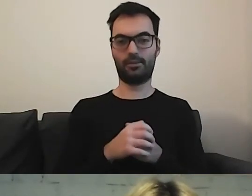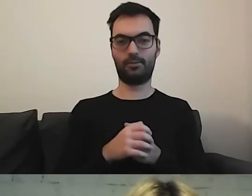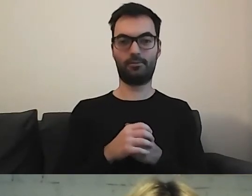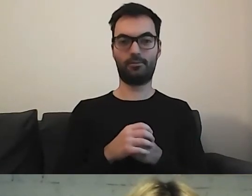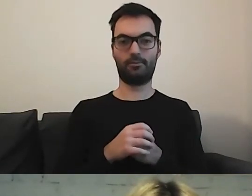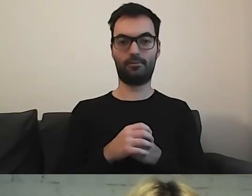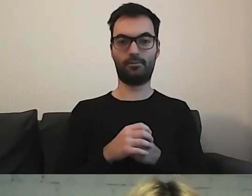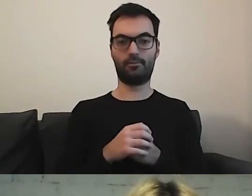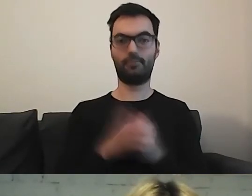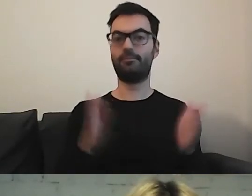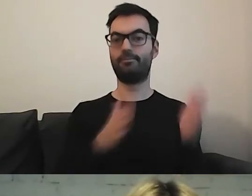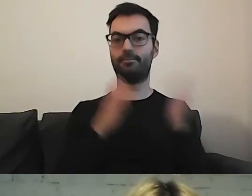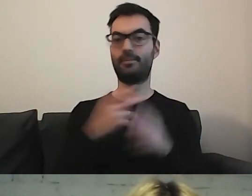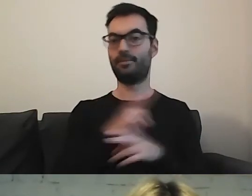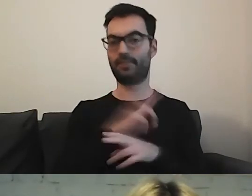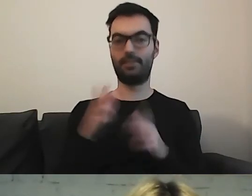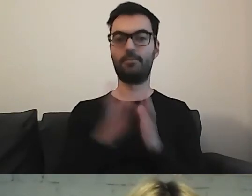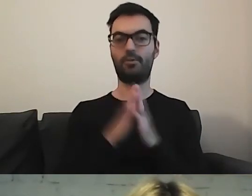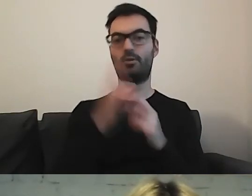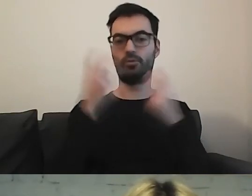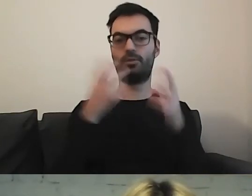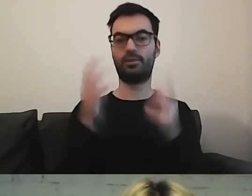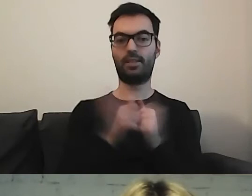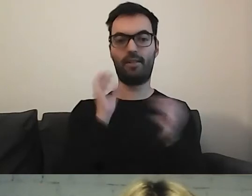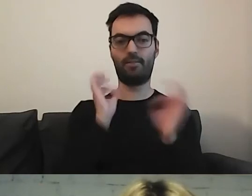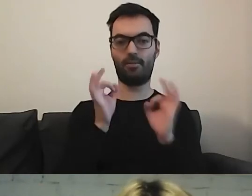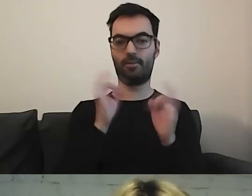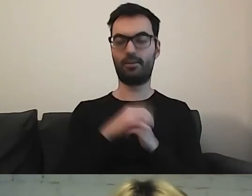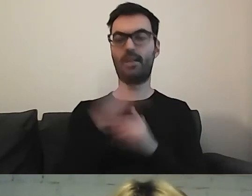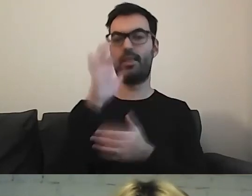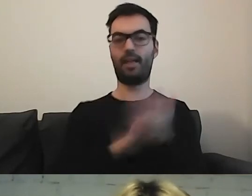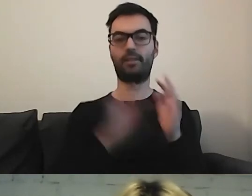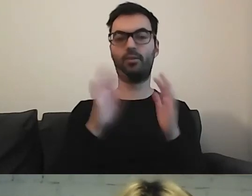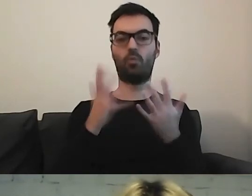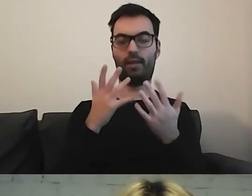proszę znaleźć informację w tekście łatwym do czytania i rozumienia.